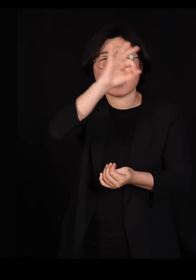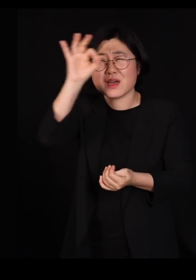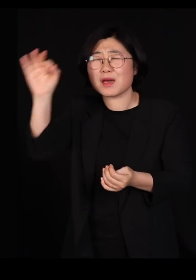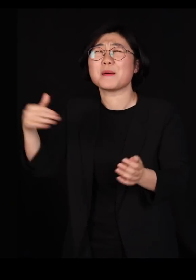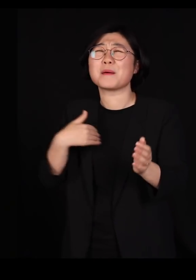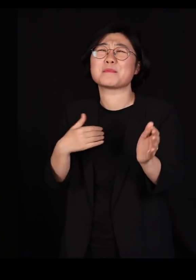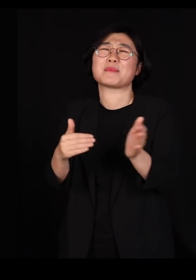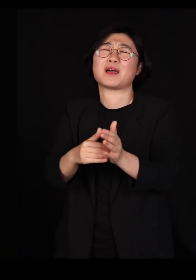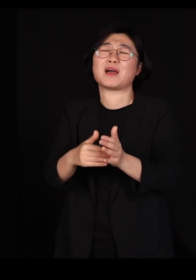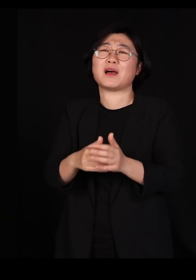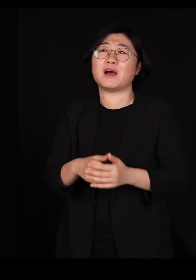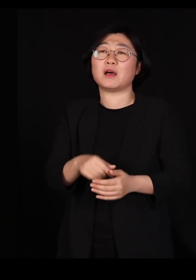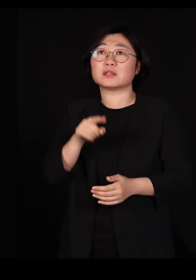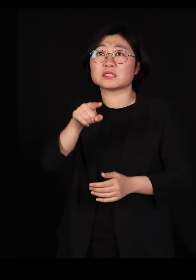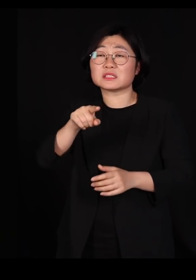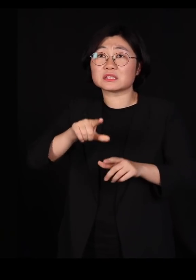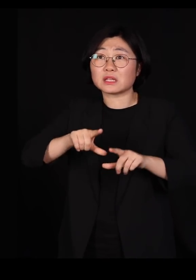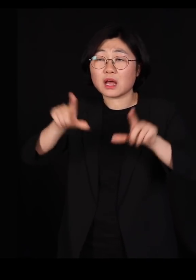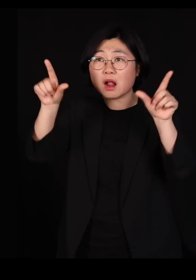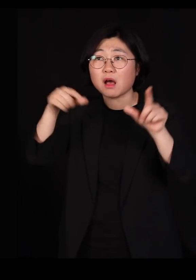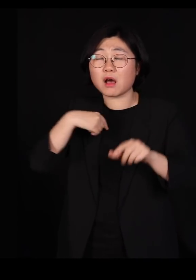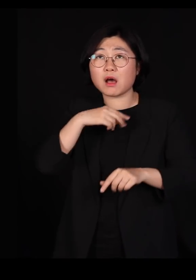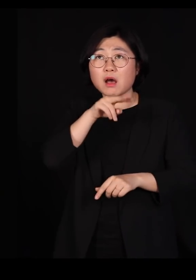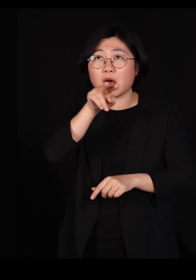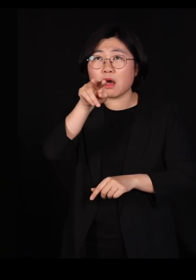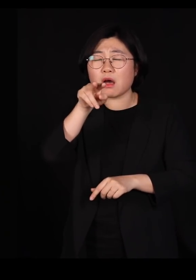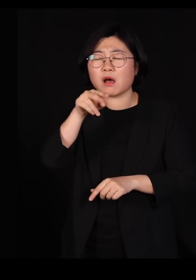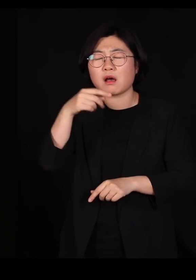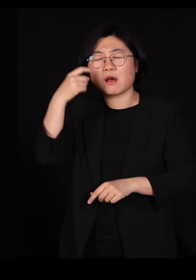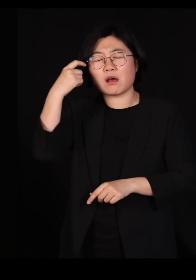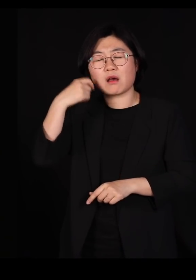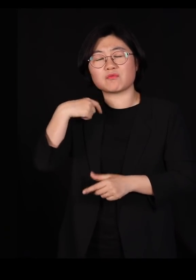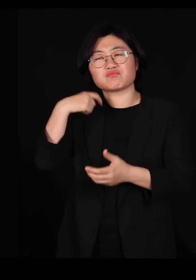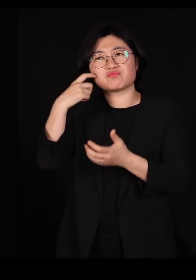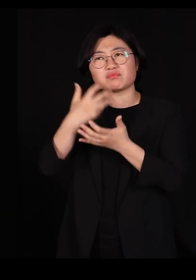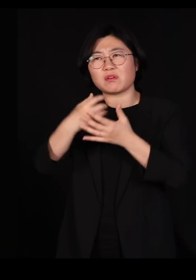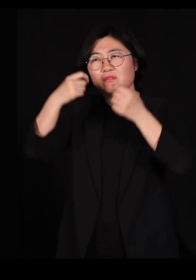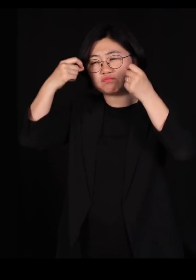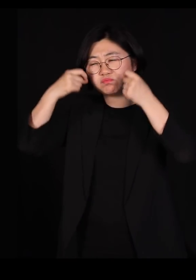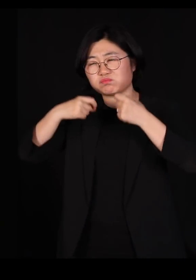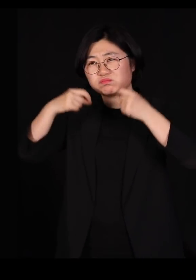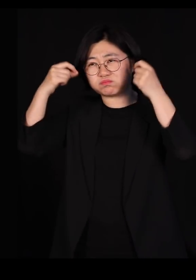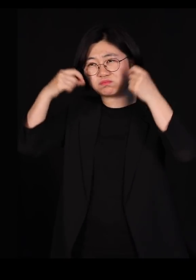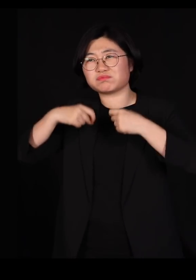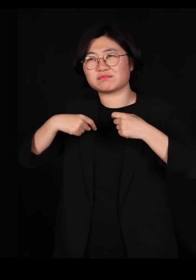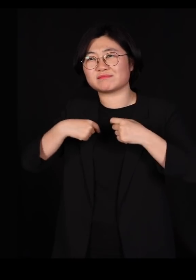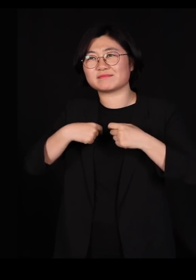근데 그날 밤 저걸 보면서 좀 많이 울었습니다